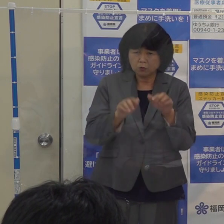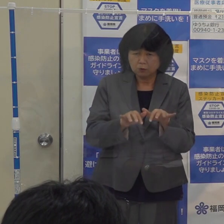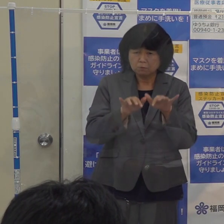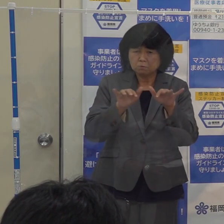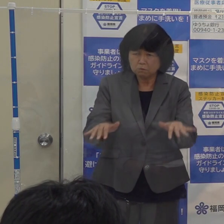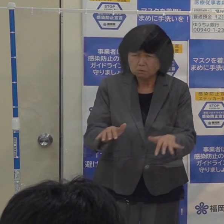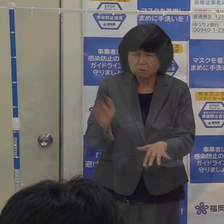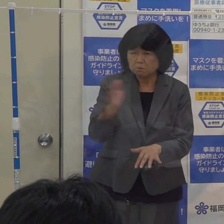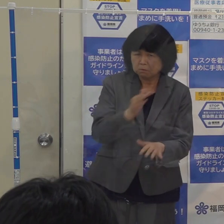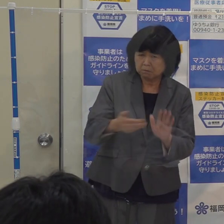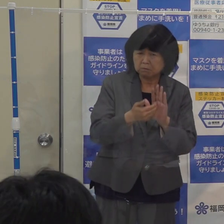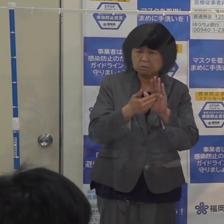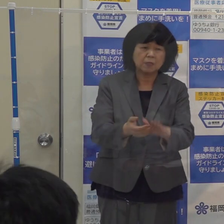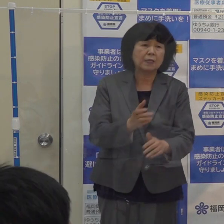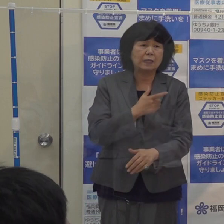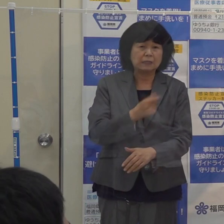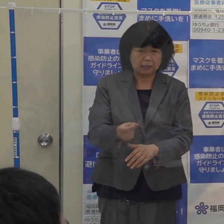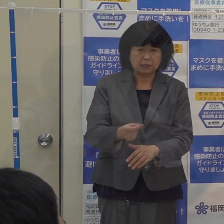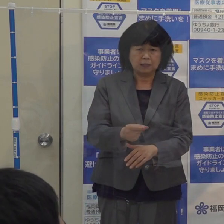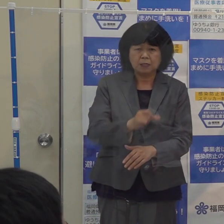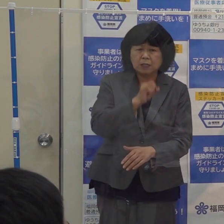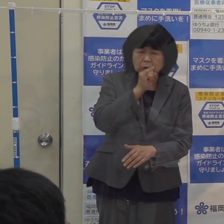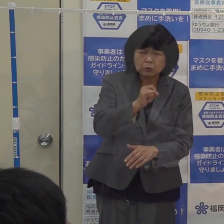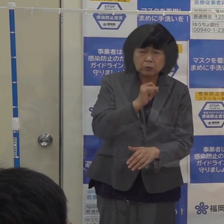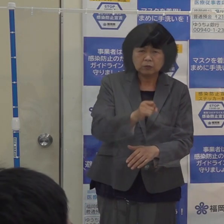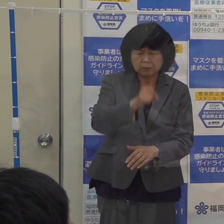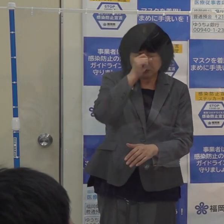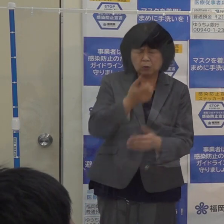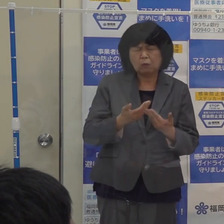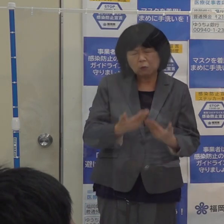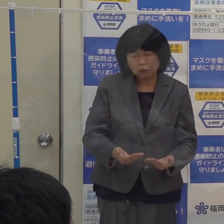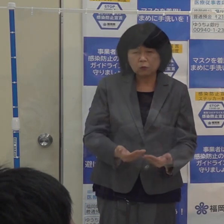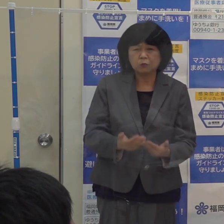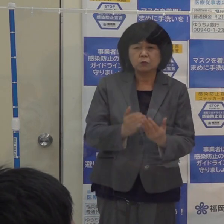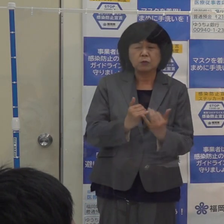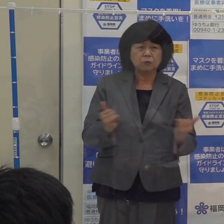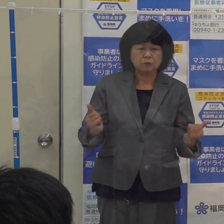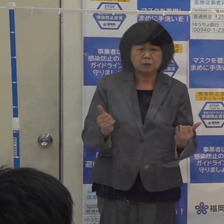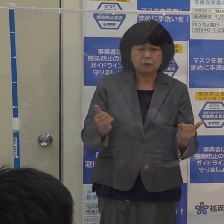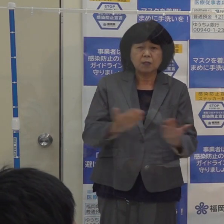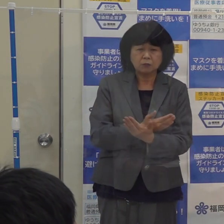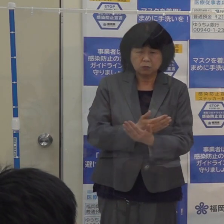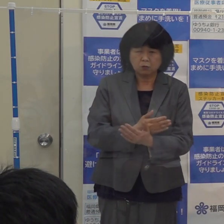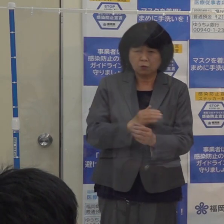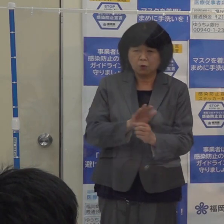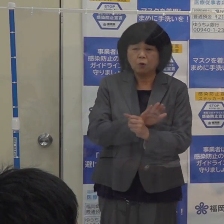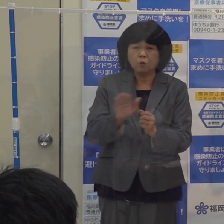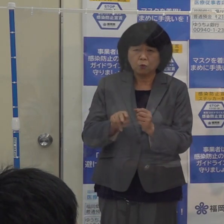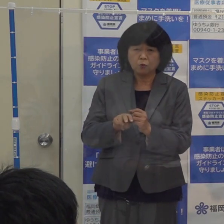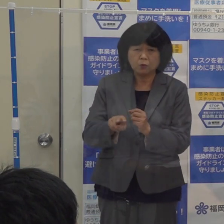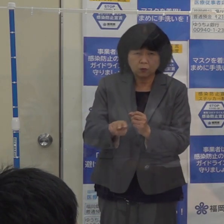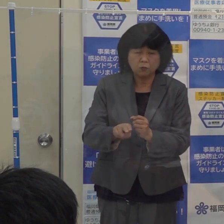インフルエンザの方が重症化されますと コロナ関係の病床も圧迫をすることになります